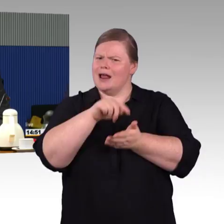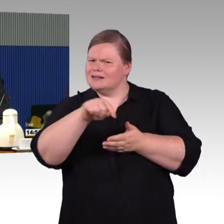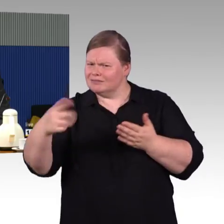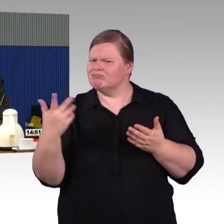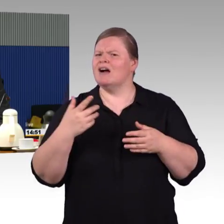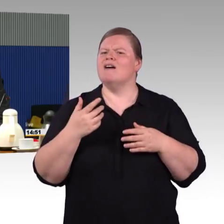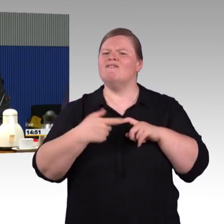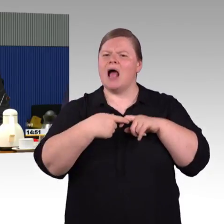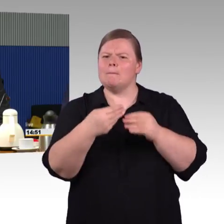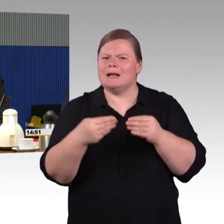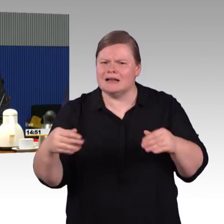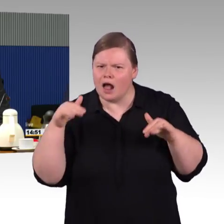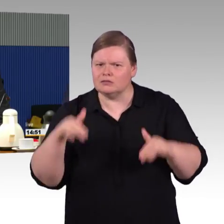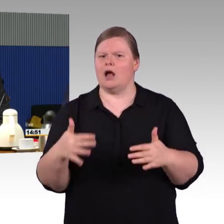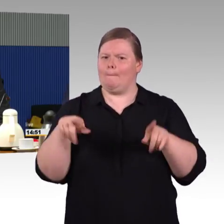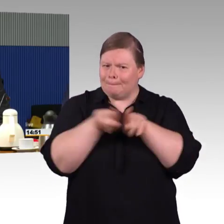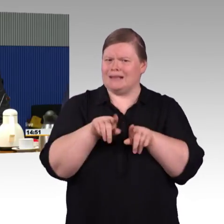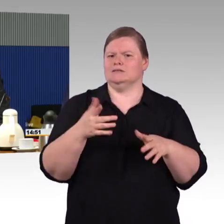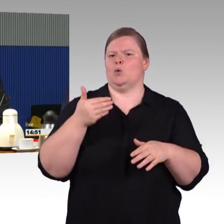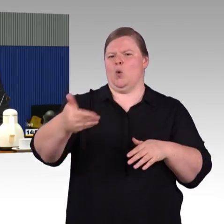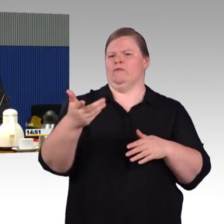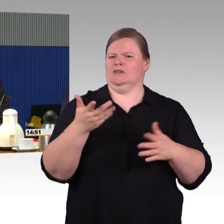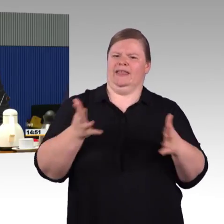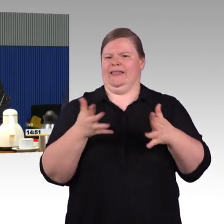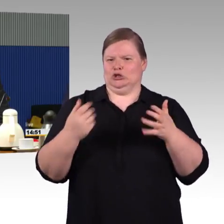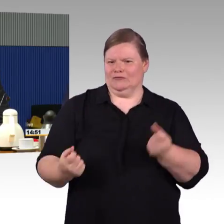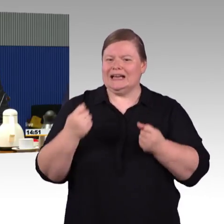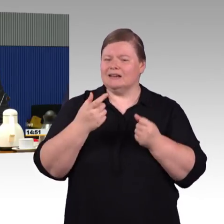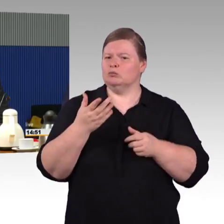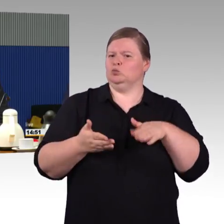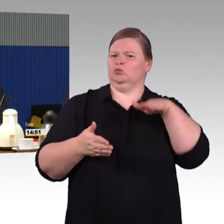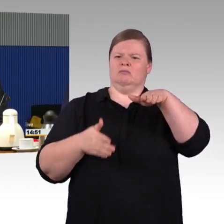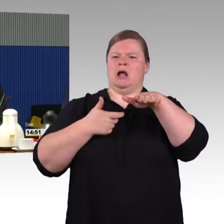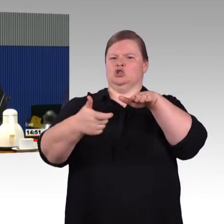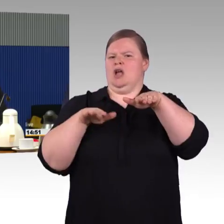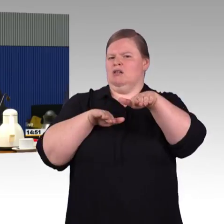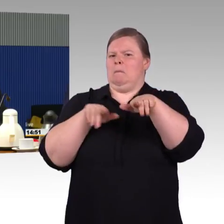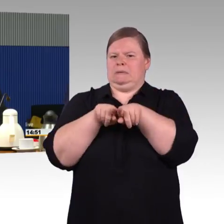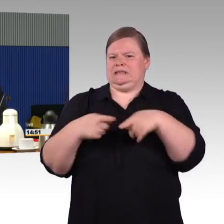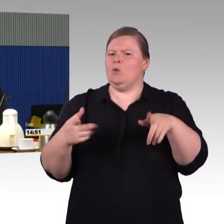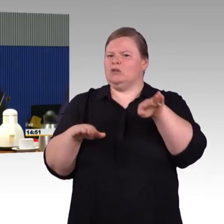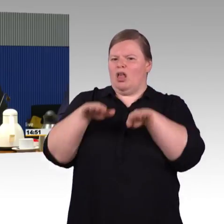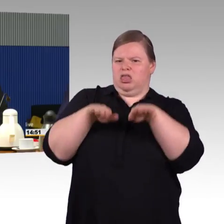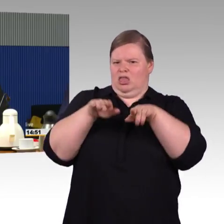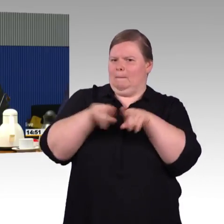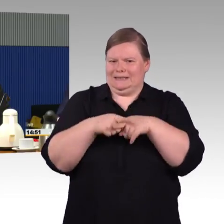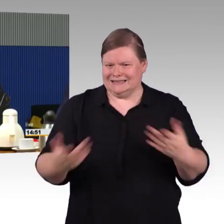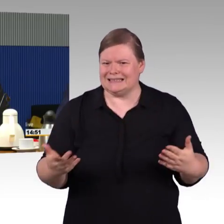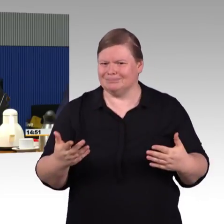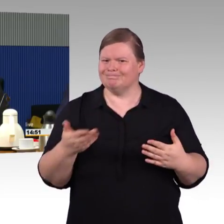dass das eben auch möglich ist. Das findet, das muss man auch lobend erwähnen, in der Programm begleitenden Arbeitsgruppe statt,